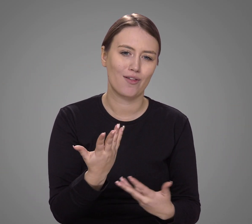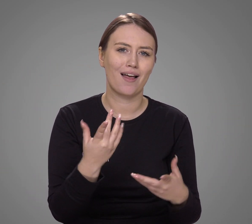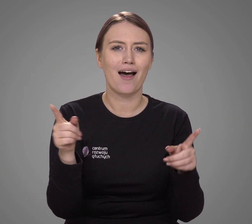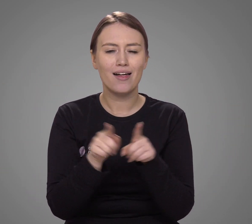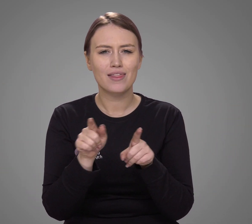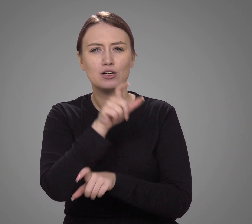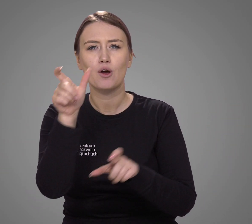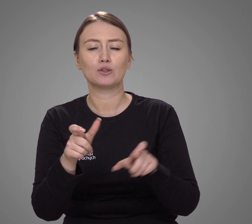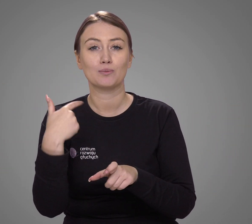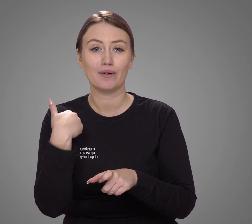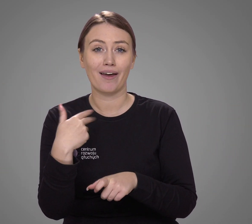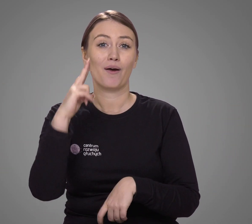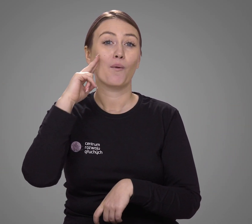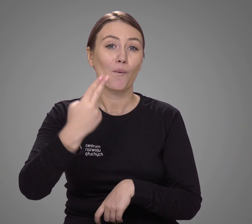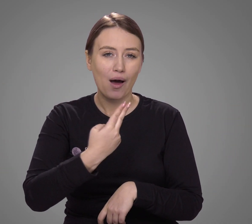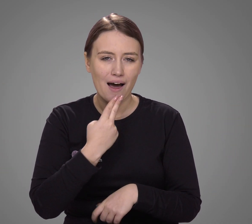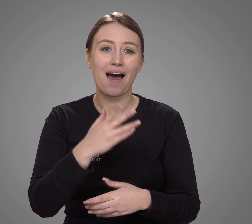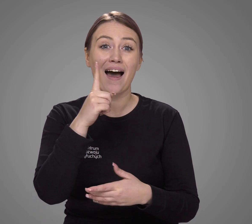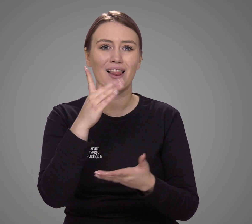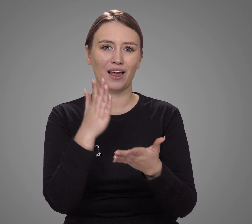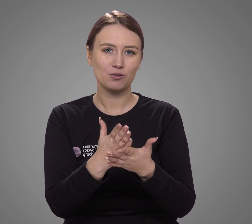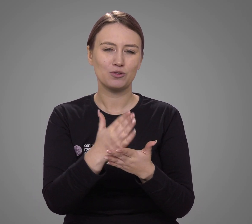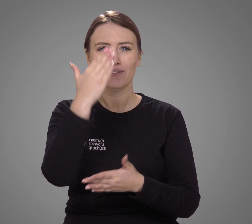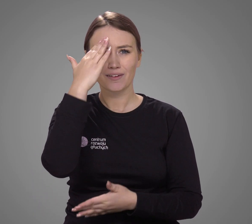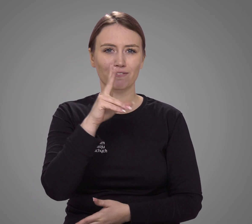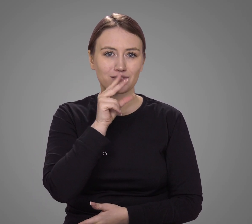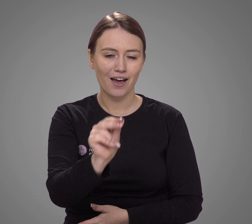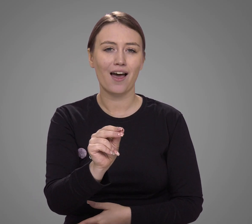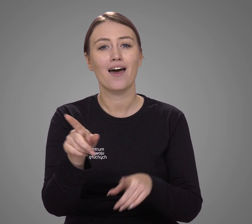a także osób ogłuchłych po nabyciu mowy